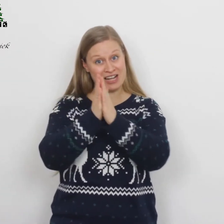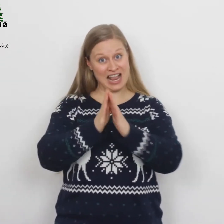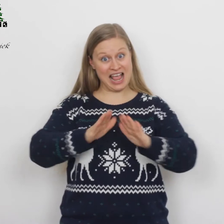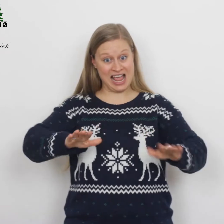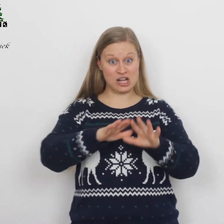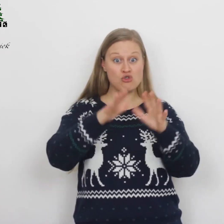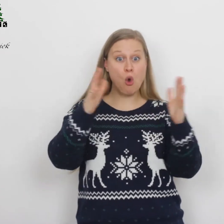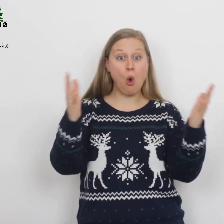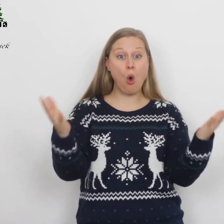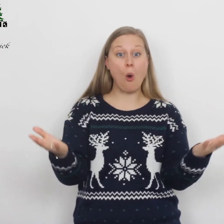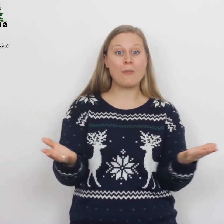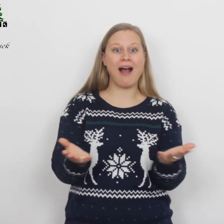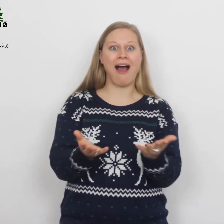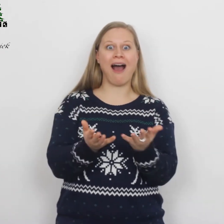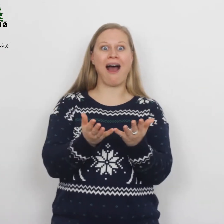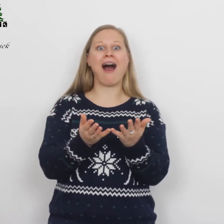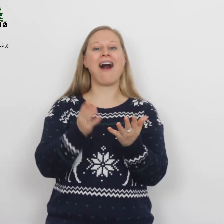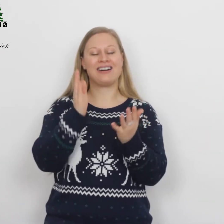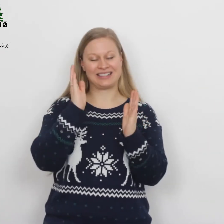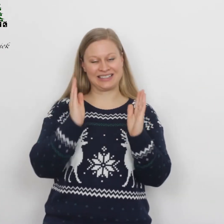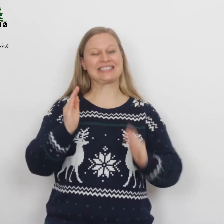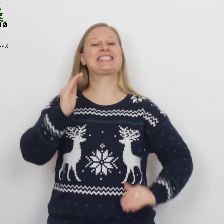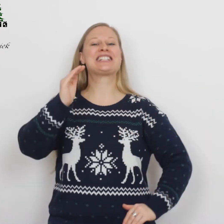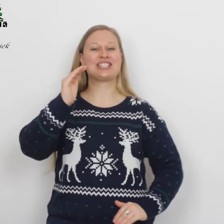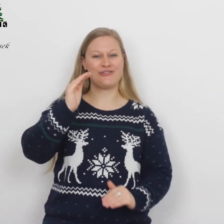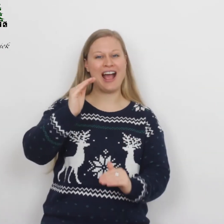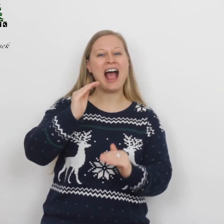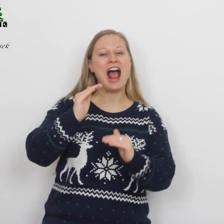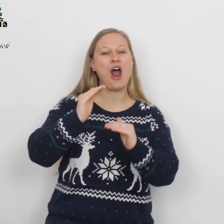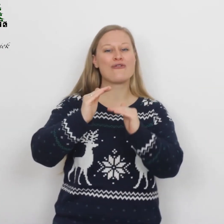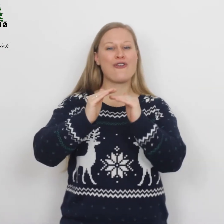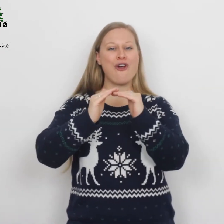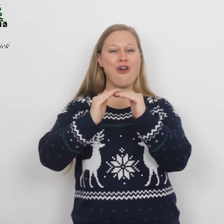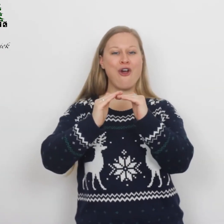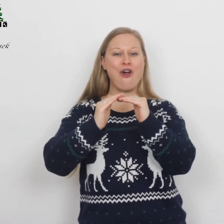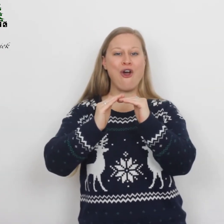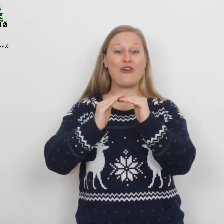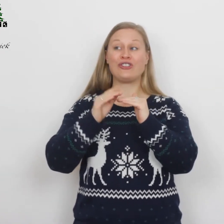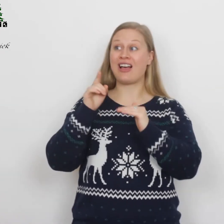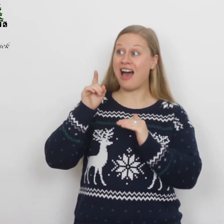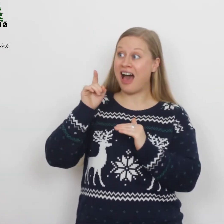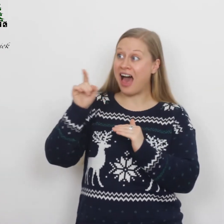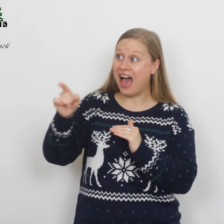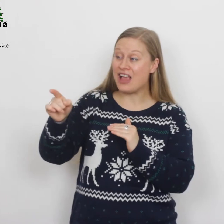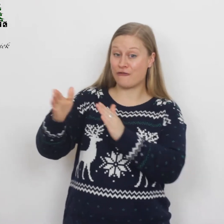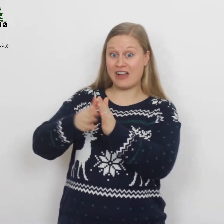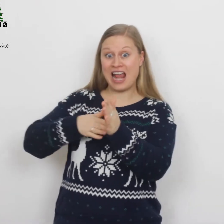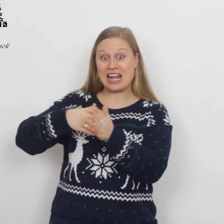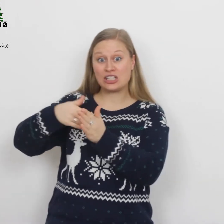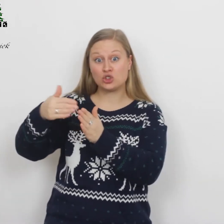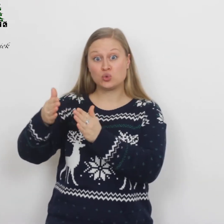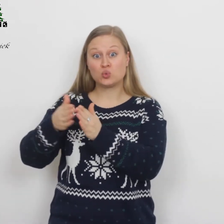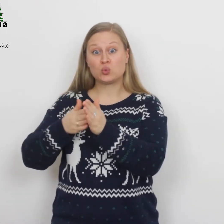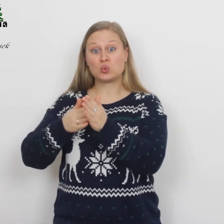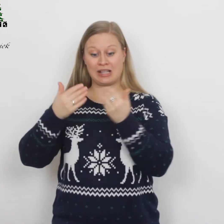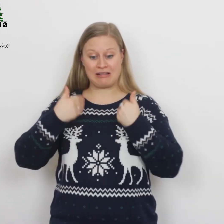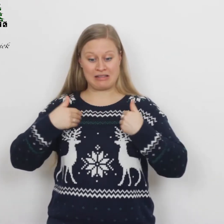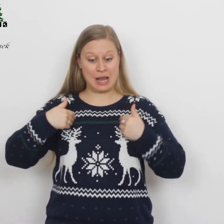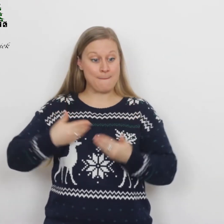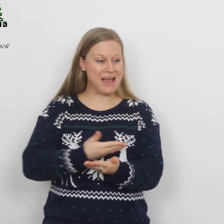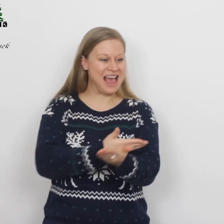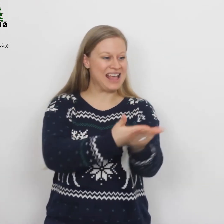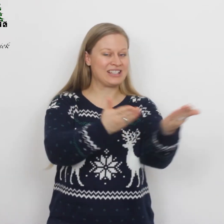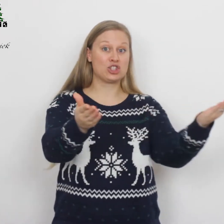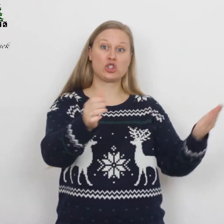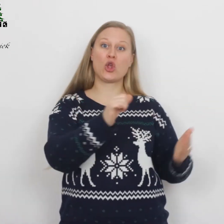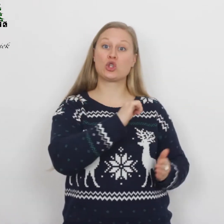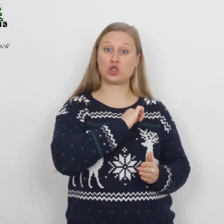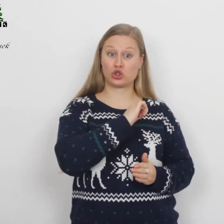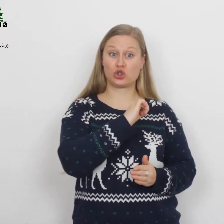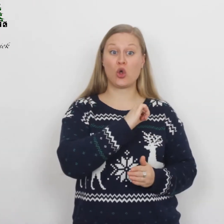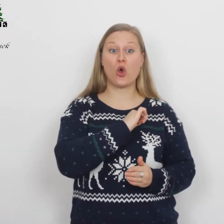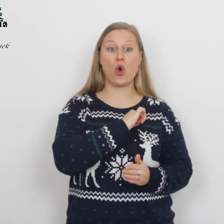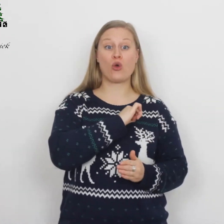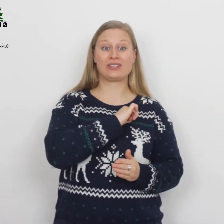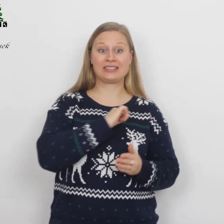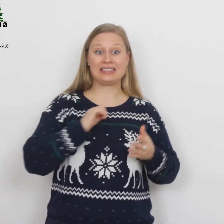Vreed' op aarde, ′t is vervuld: Hij verzoent der mensen schuld.